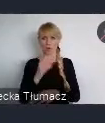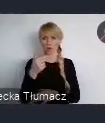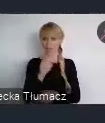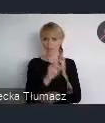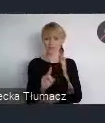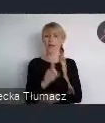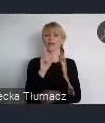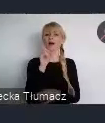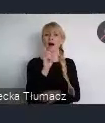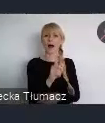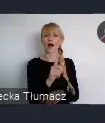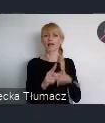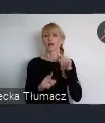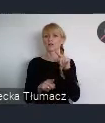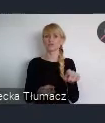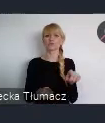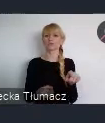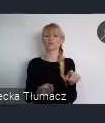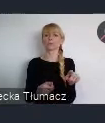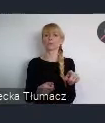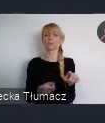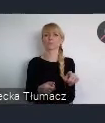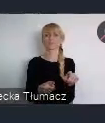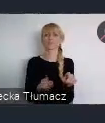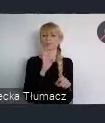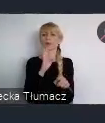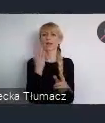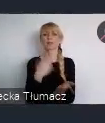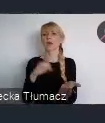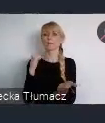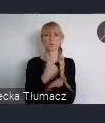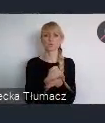oficjalnej akredytacji, ani bycia reprezentantem żadnej organizacji.